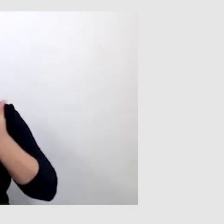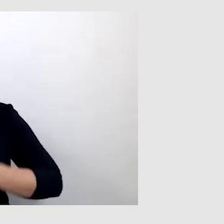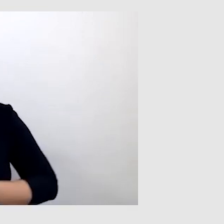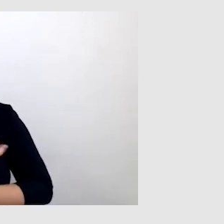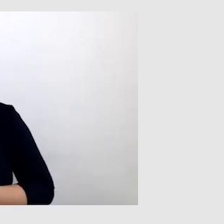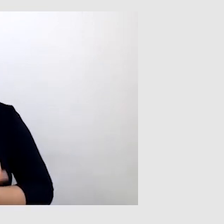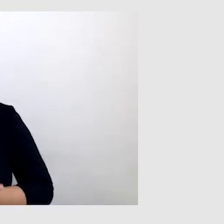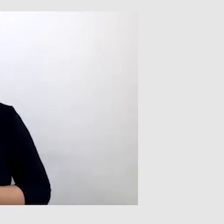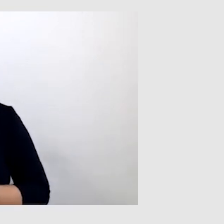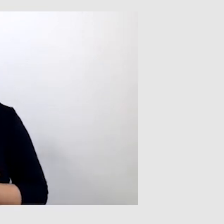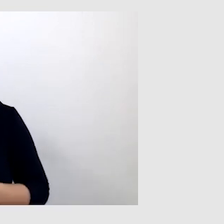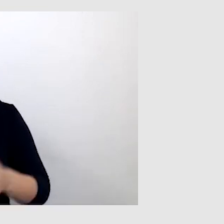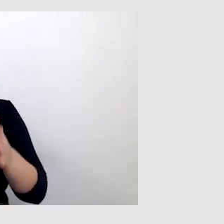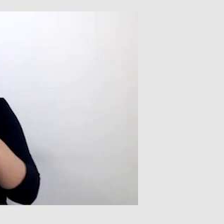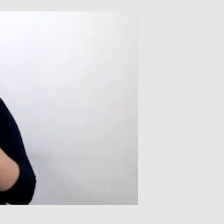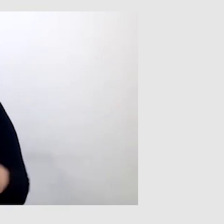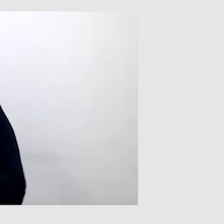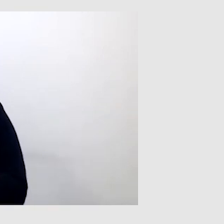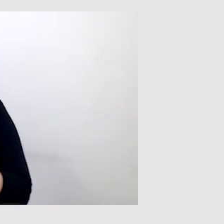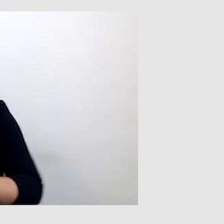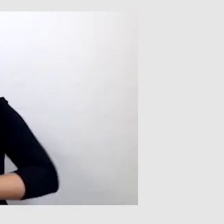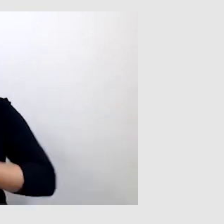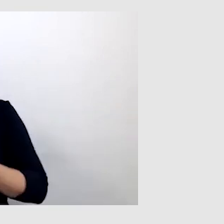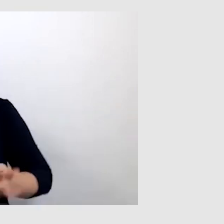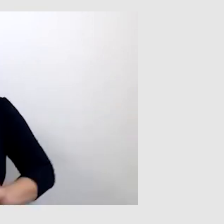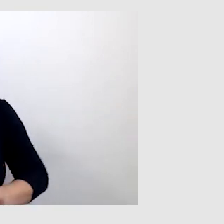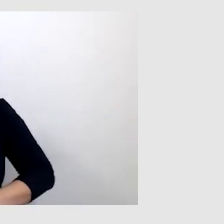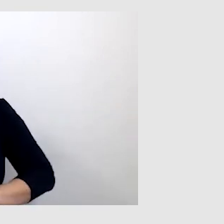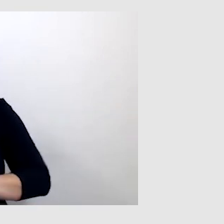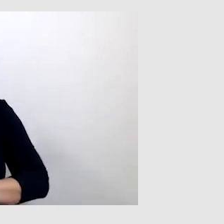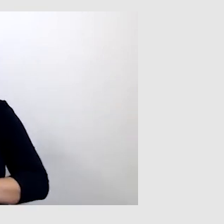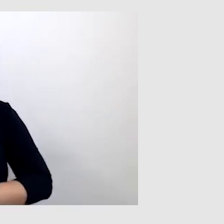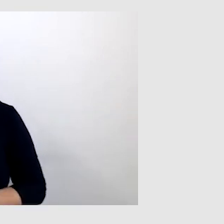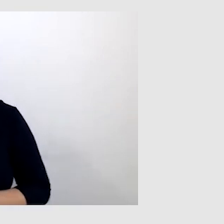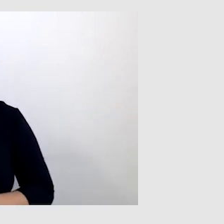w ostatecznej kolejności korzystasz z tłumacza języka migowego. PAWEŁ: Tak.